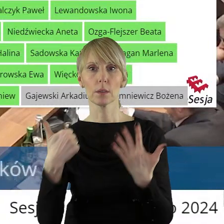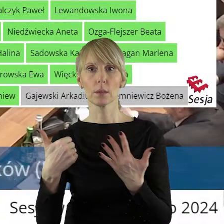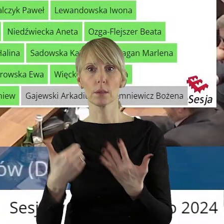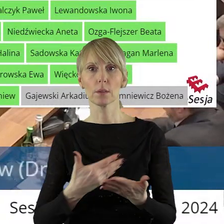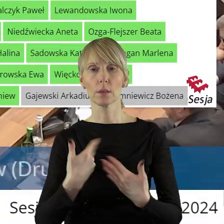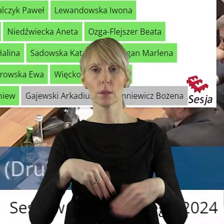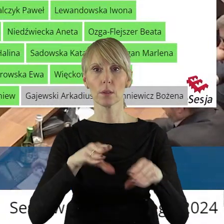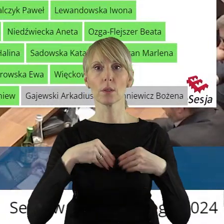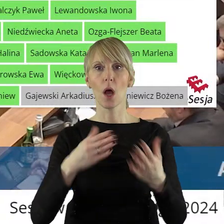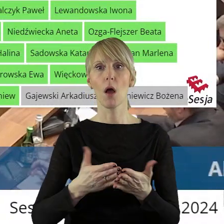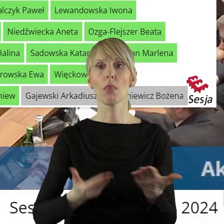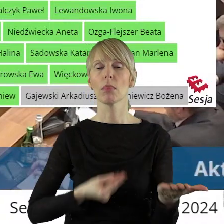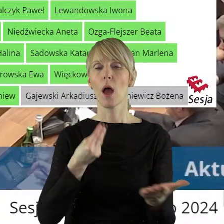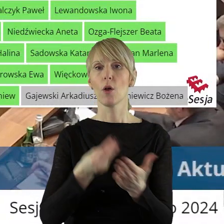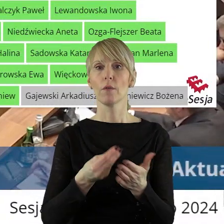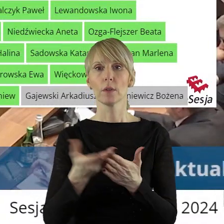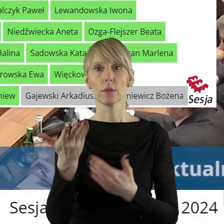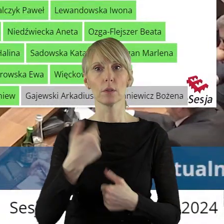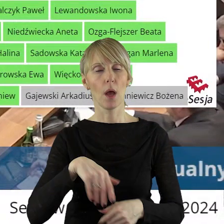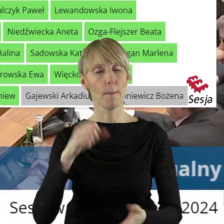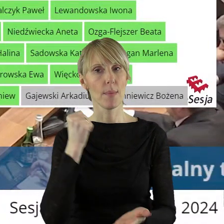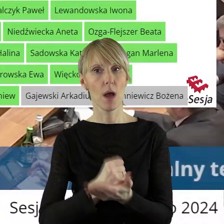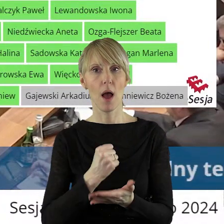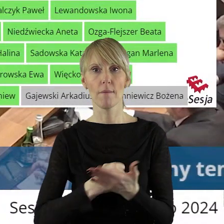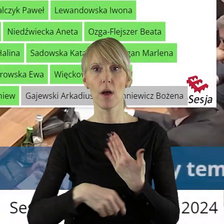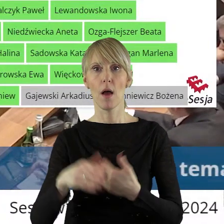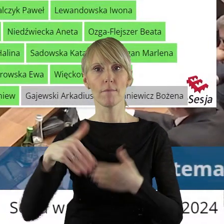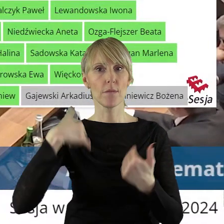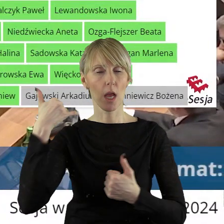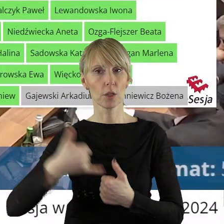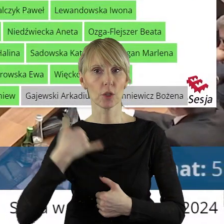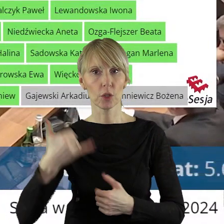na dokonanie darowizny prawa użytkowania wieczystego nieruchomości gruntowej położonej